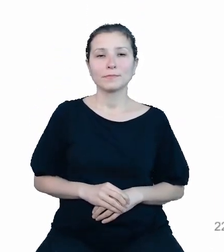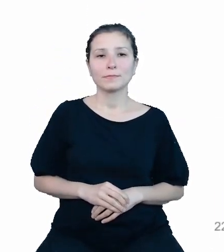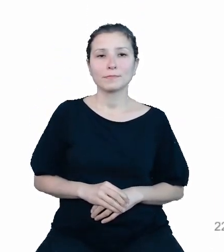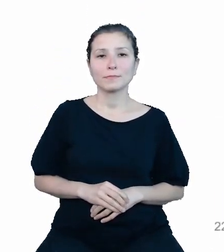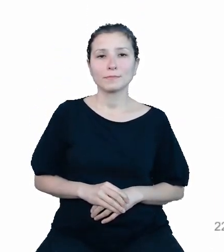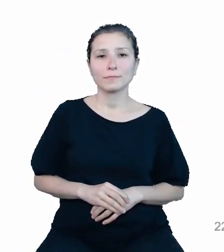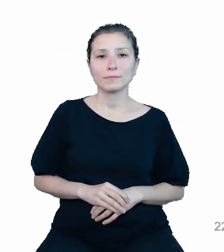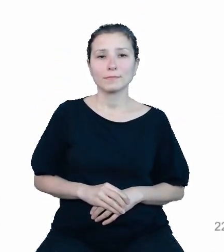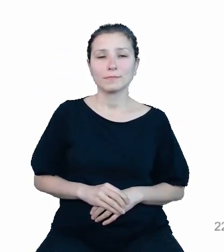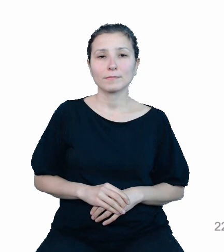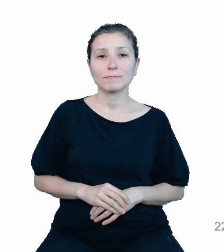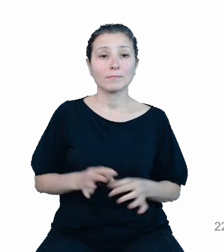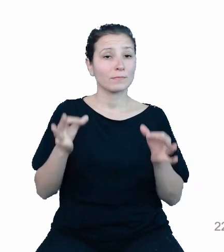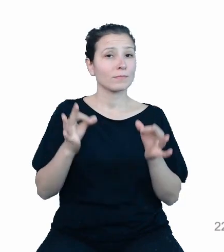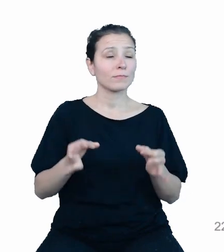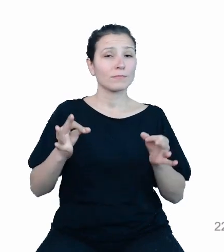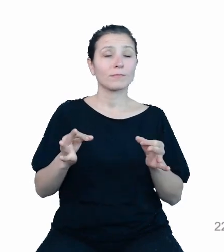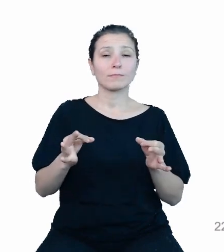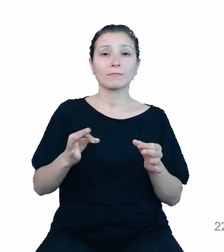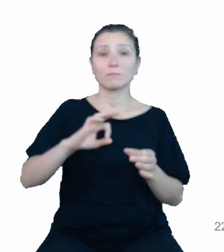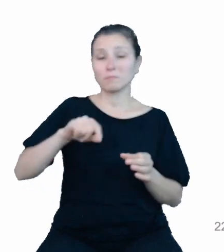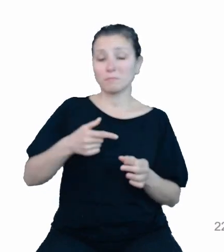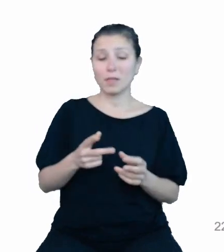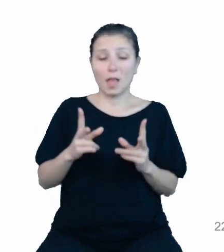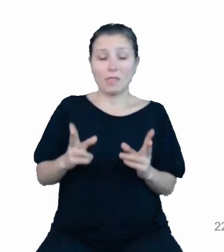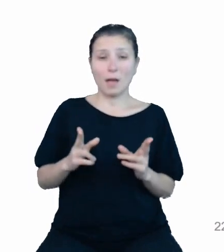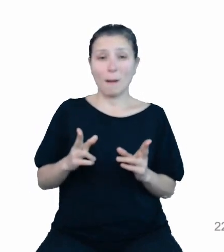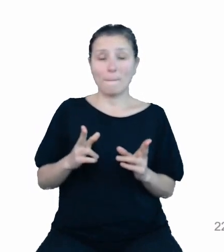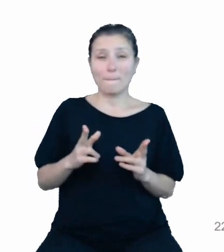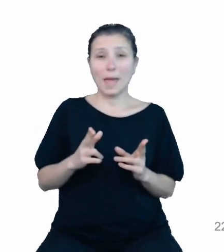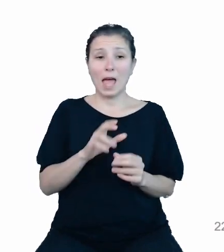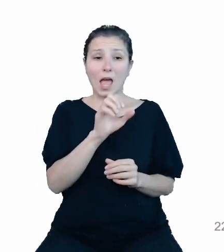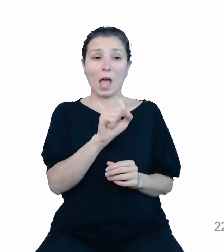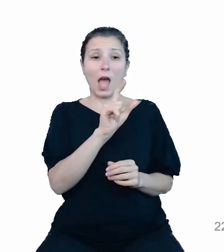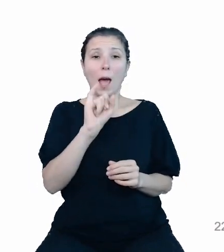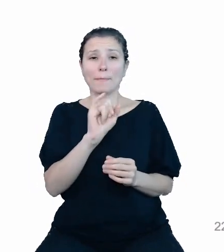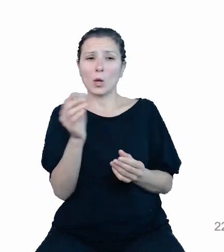Aktualnie jesteśmy w fazie zasilania naszego API zweryfikowanymi danymi, od